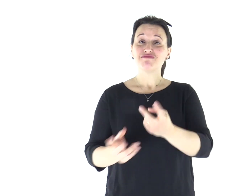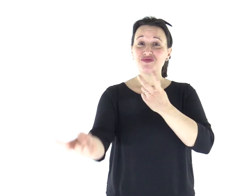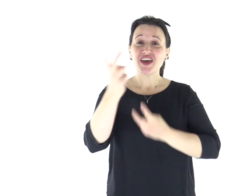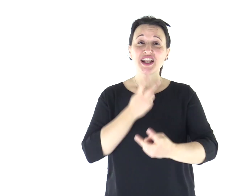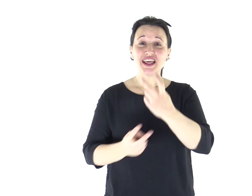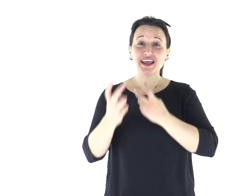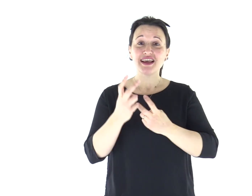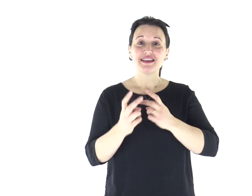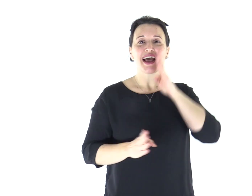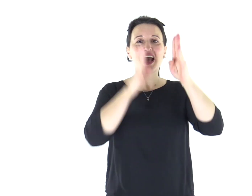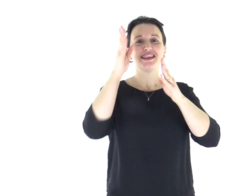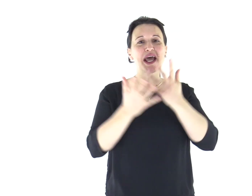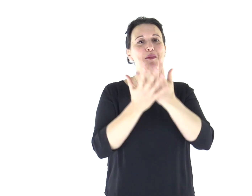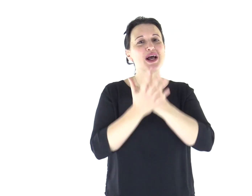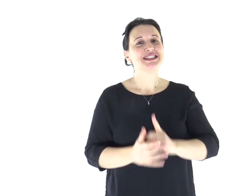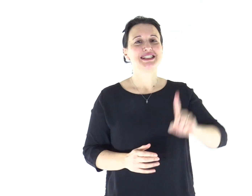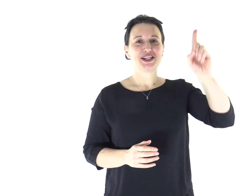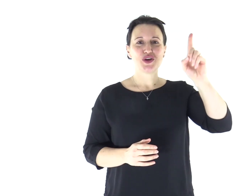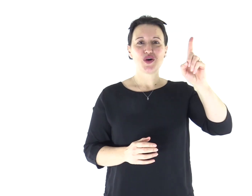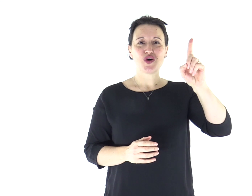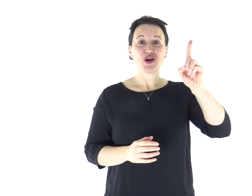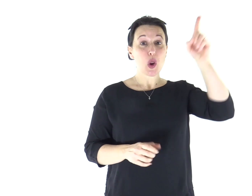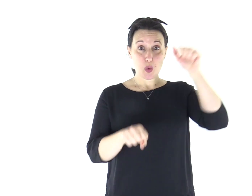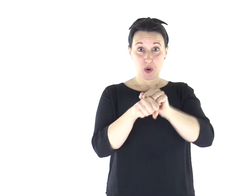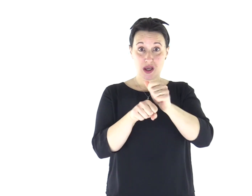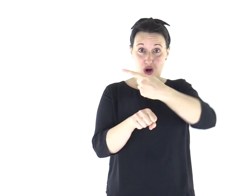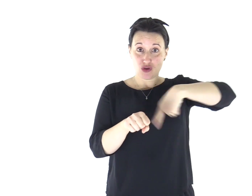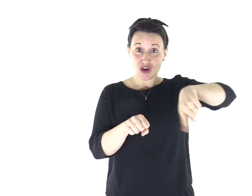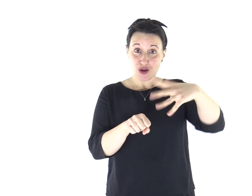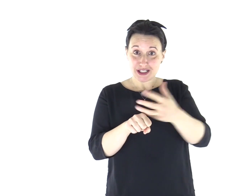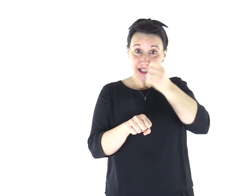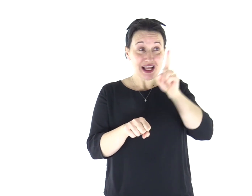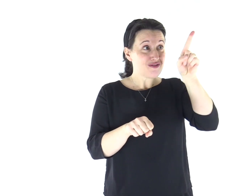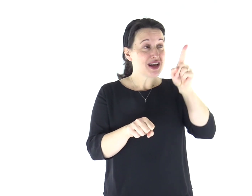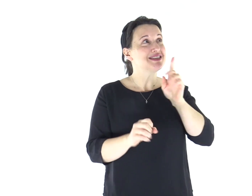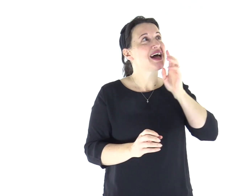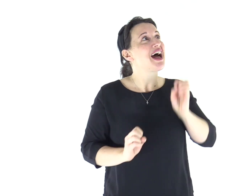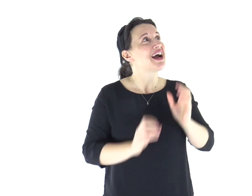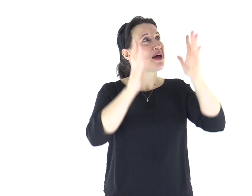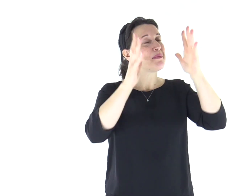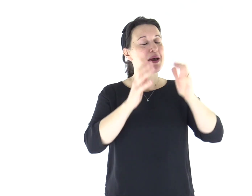Venite, cantiamo al Signore, acclamiamo la roccia della nostra salvezza.